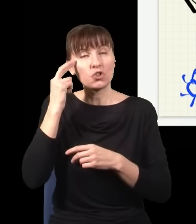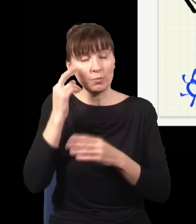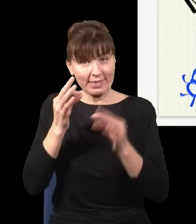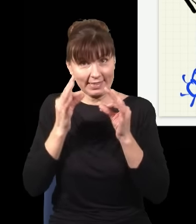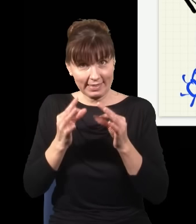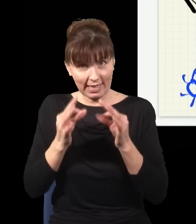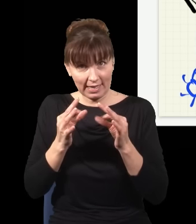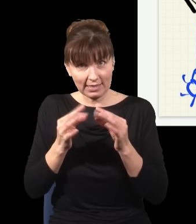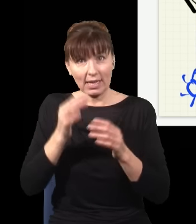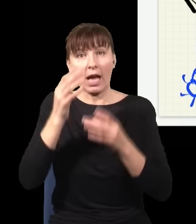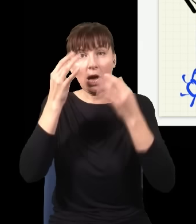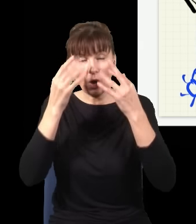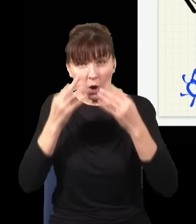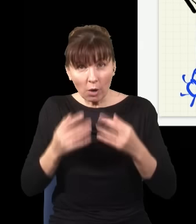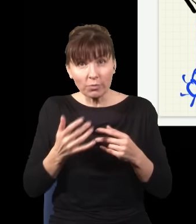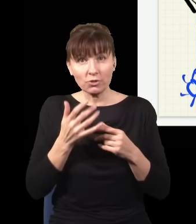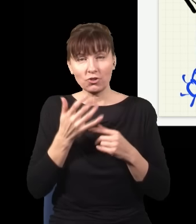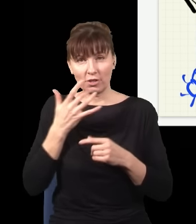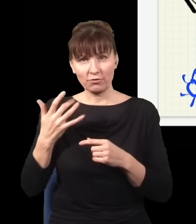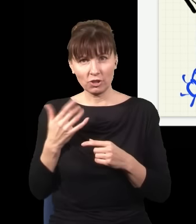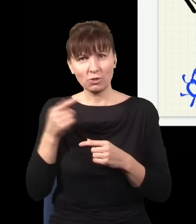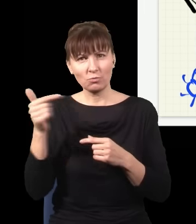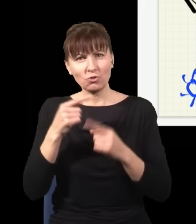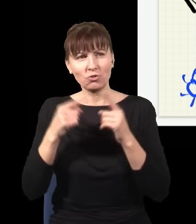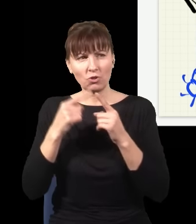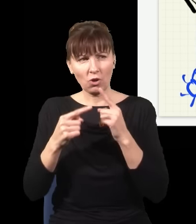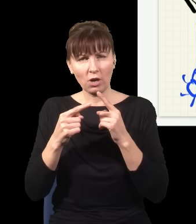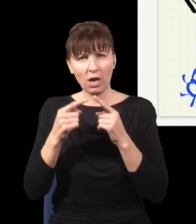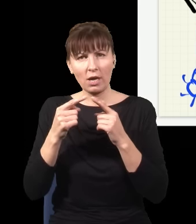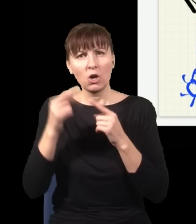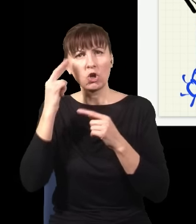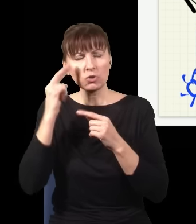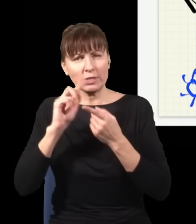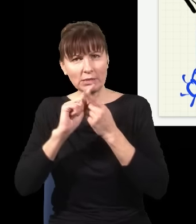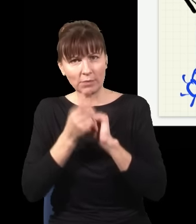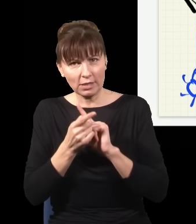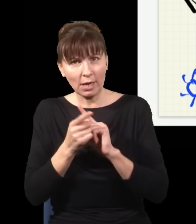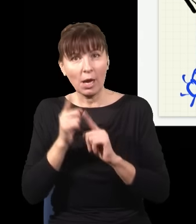trzeba było nieco zmienić interpretację, która zakładała, że prawdopodobieństwo tego, co się dzieje teraz,